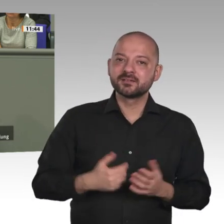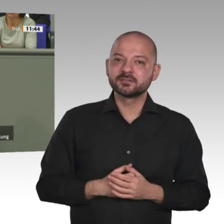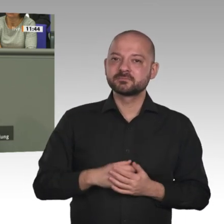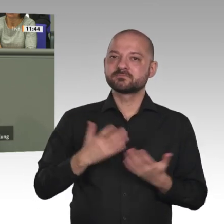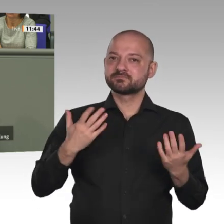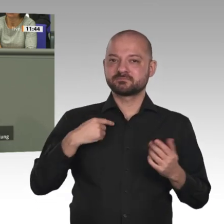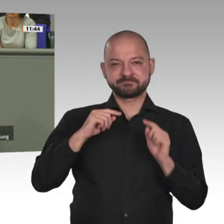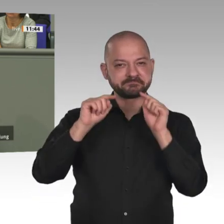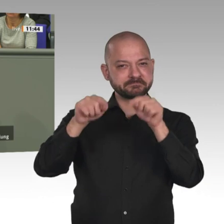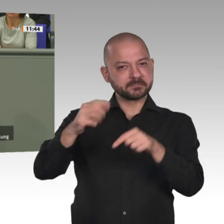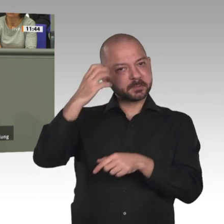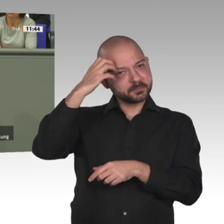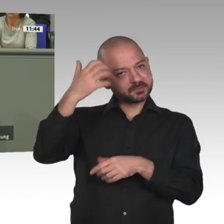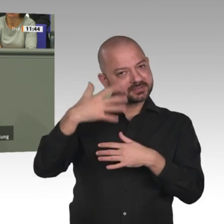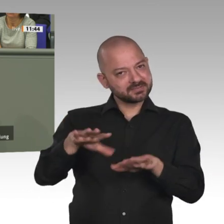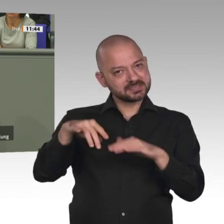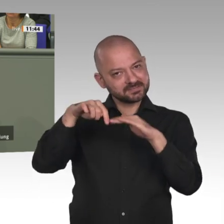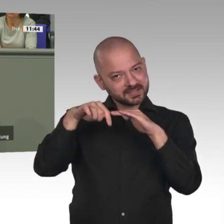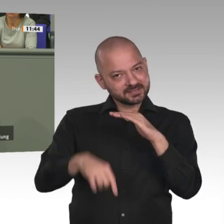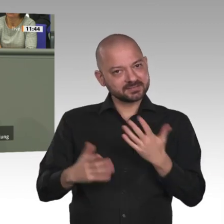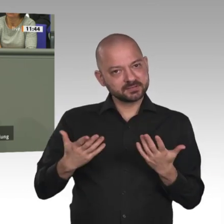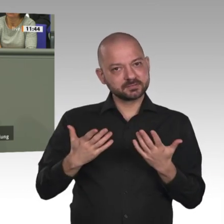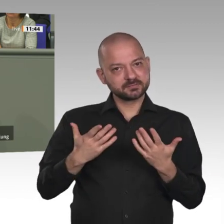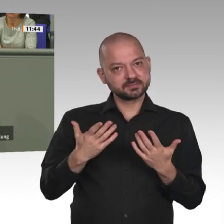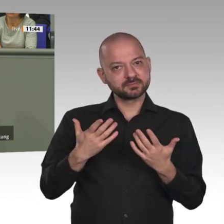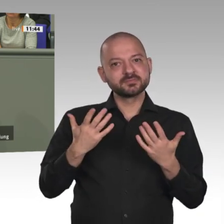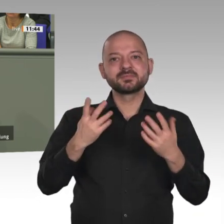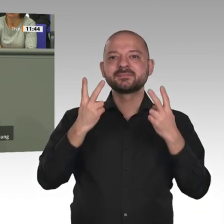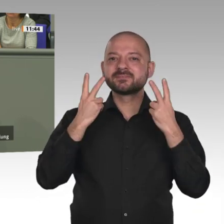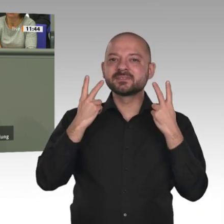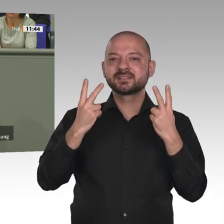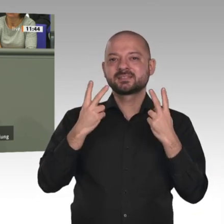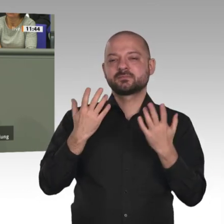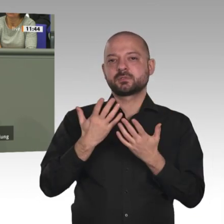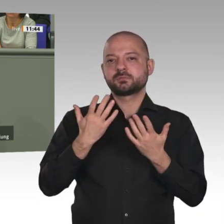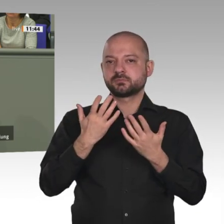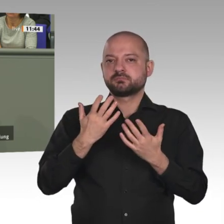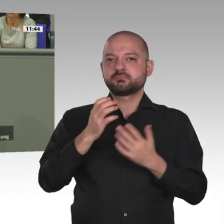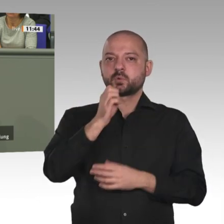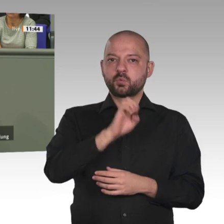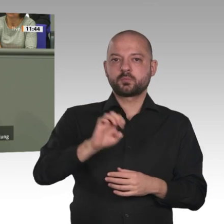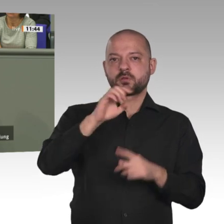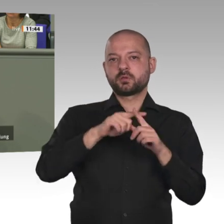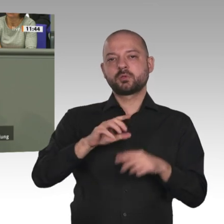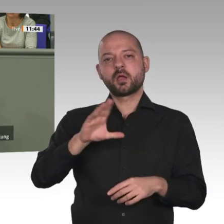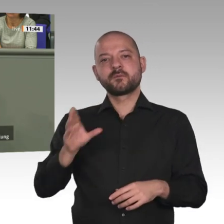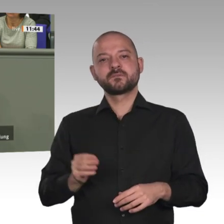mit Afrika und die Agenda 2063 sind das Zielkonzept und das Umsetzungskonzept. Ich